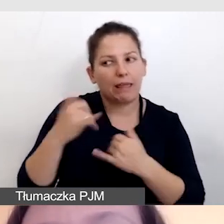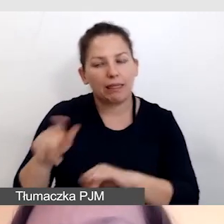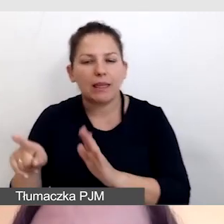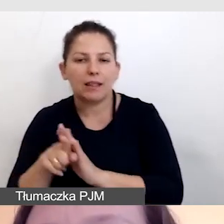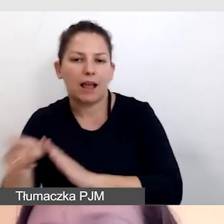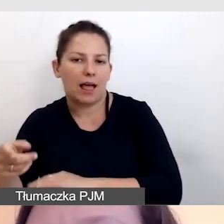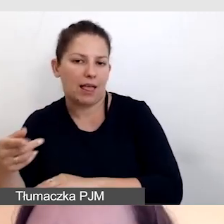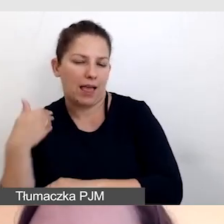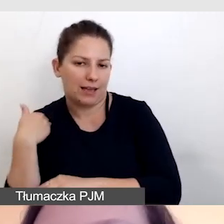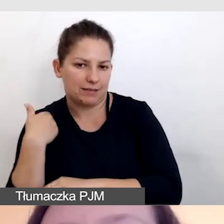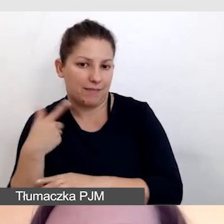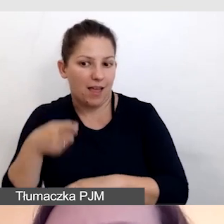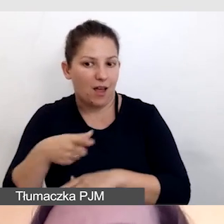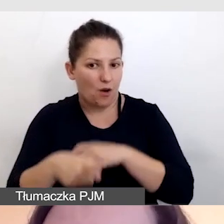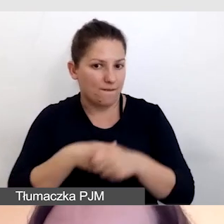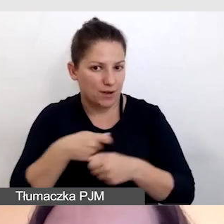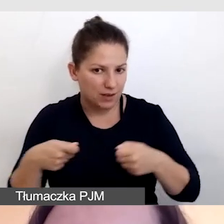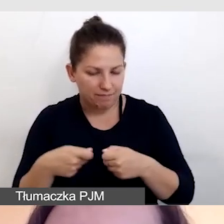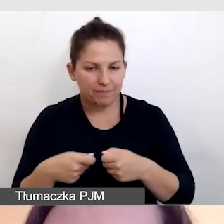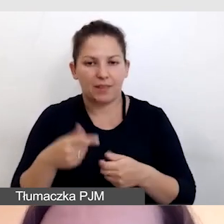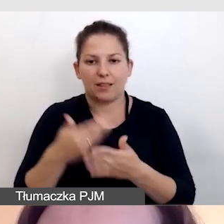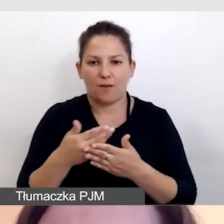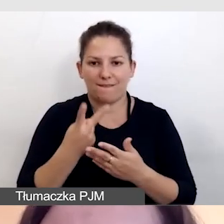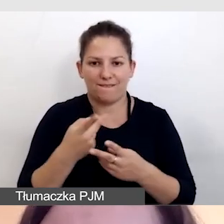Dlatego rozwiązaniem są dwie transmisje.